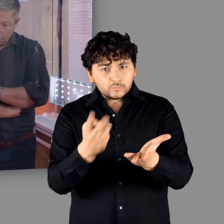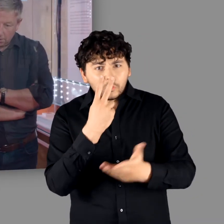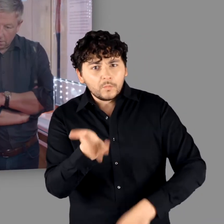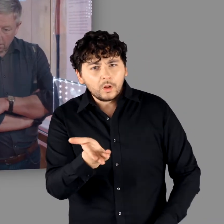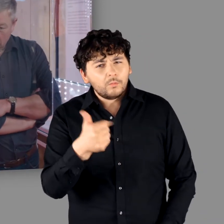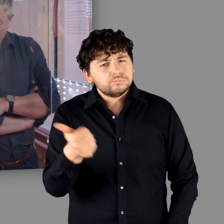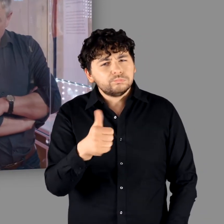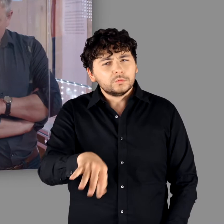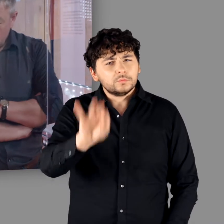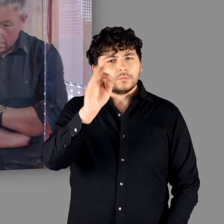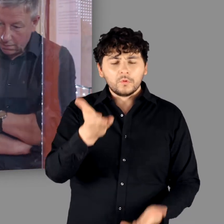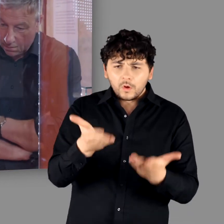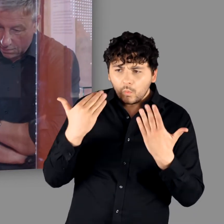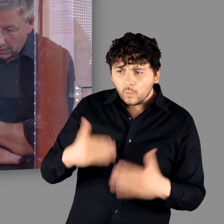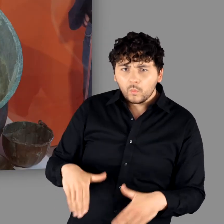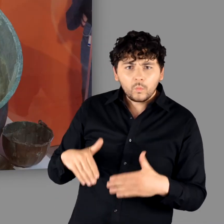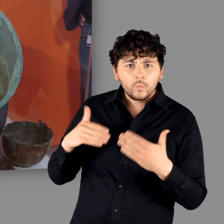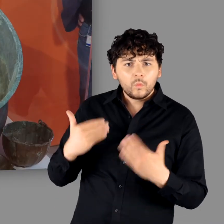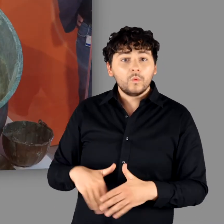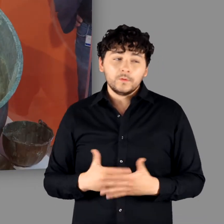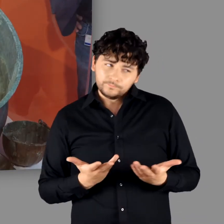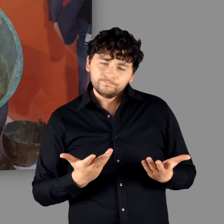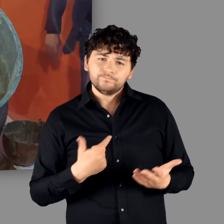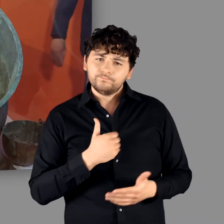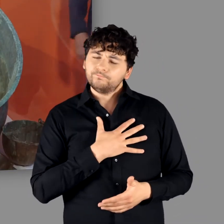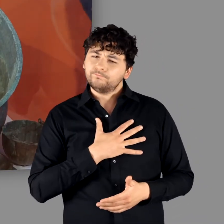"Blatzheim, auch ein toller Fund." "Der Kessel ist wirklich gewaltig." - "Ja oder?"